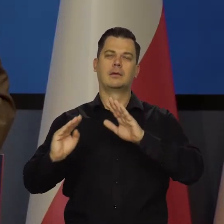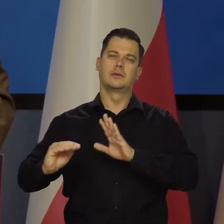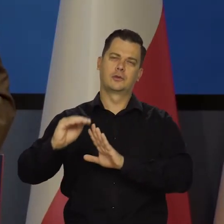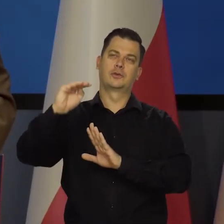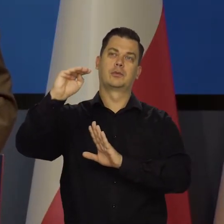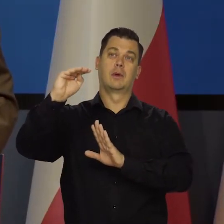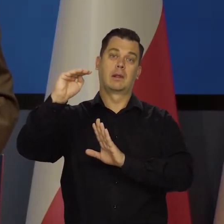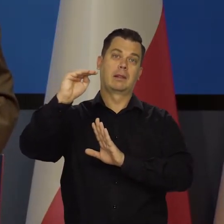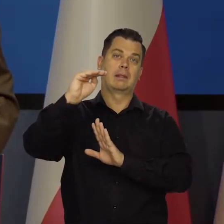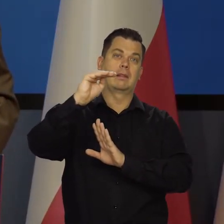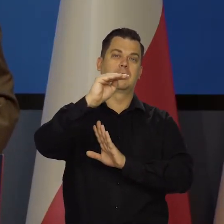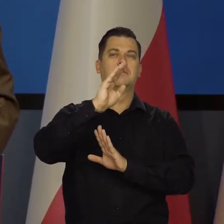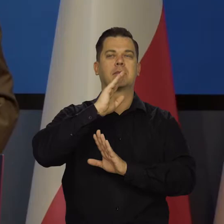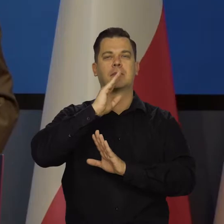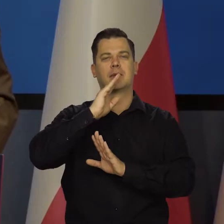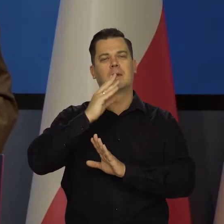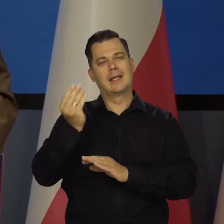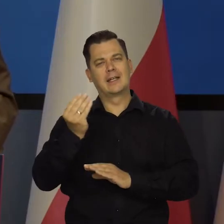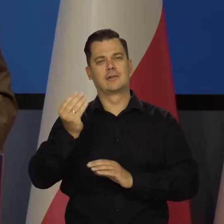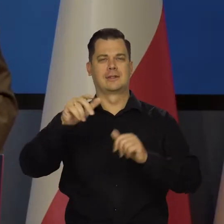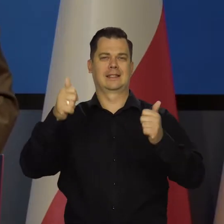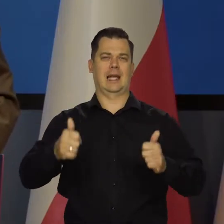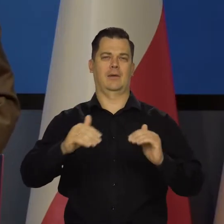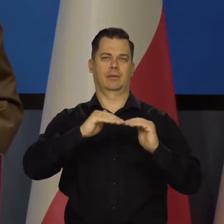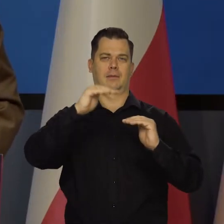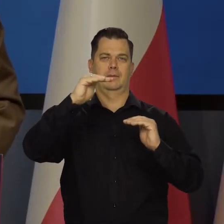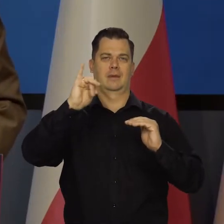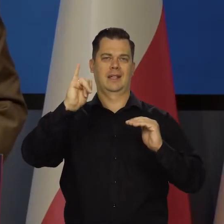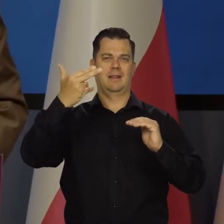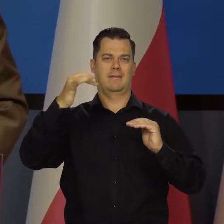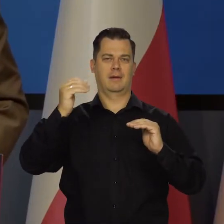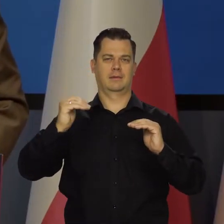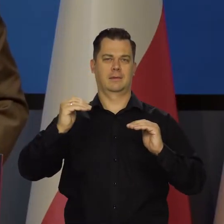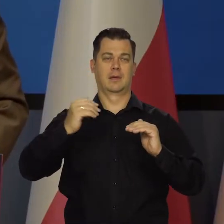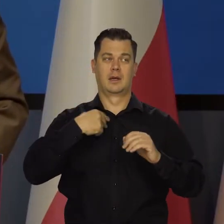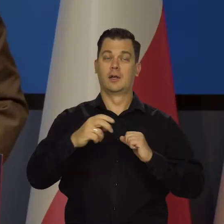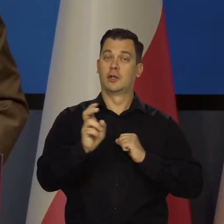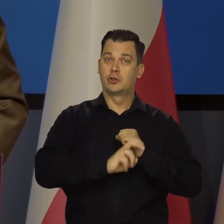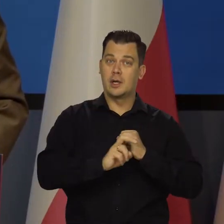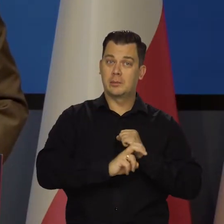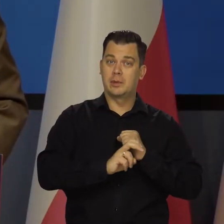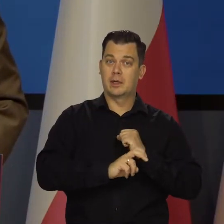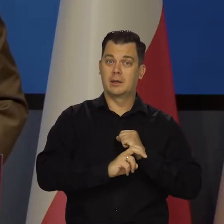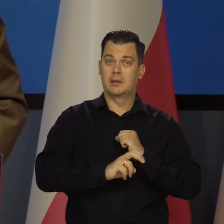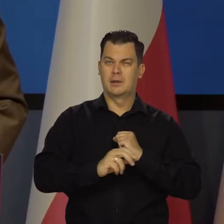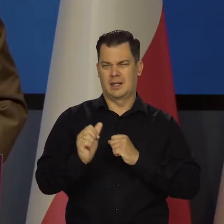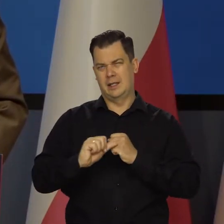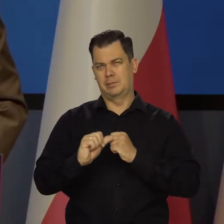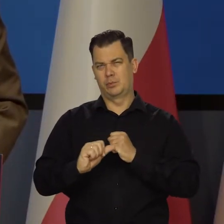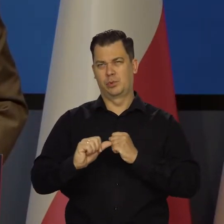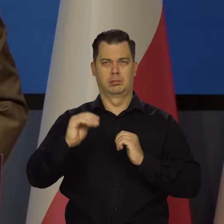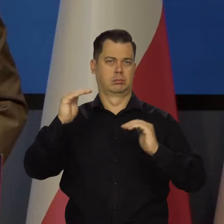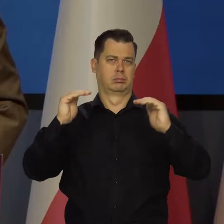się po nim poruszamy trochę wyżej, trochę mniej, no bo ta różnica między sierpniem a lipcem jest żadna,niewielka